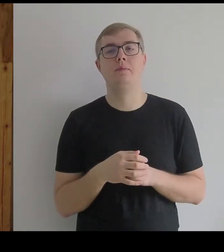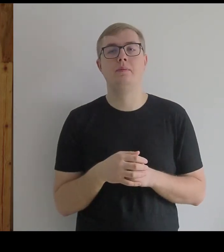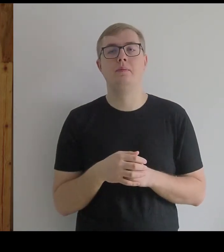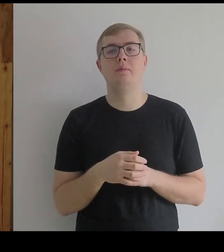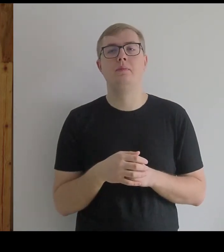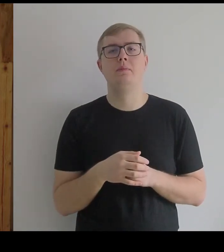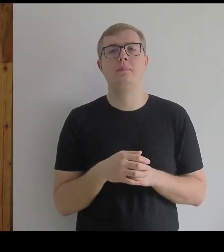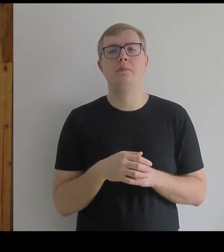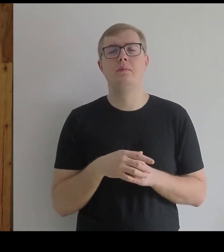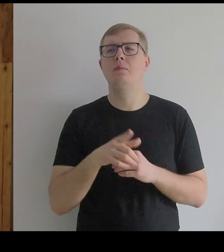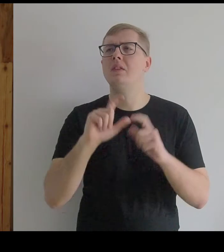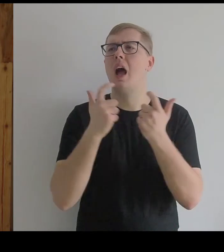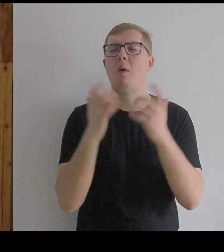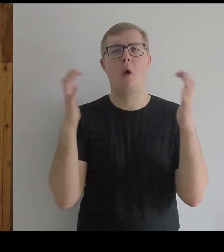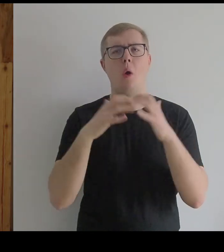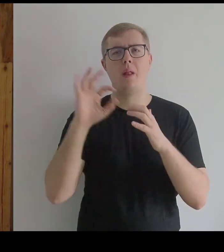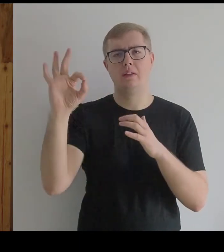Miał na myśli całą kolekcję "Las Meninas".